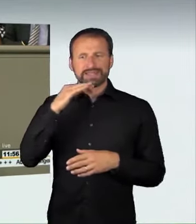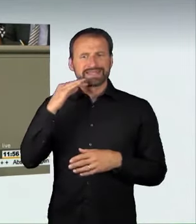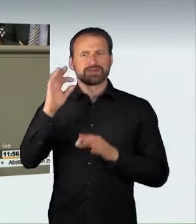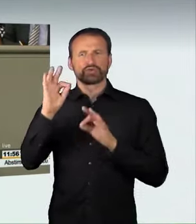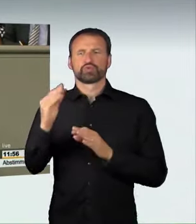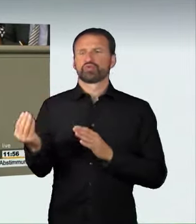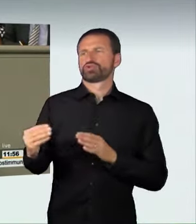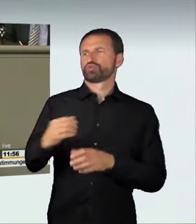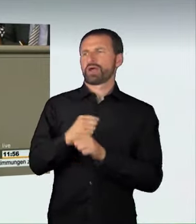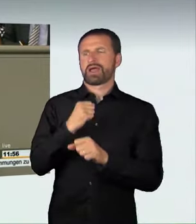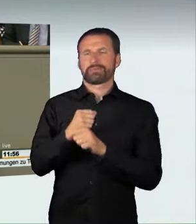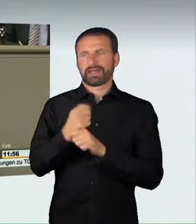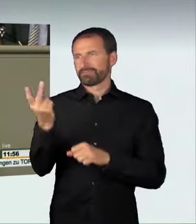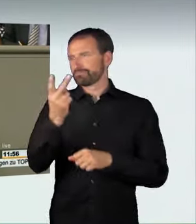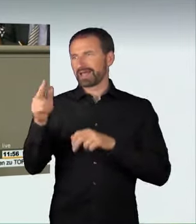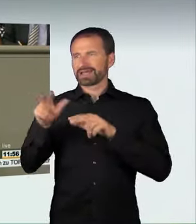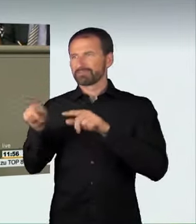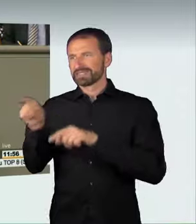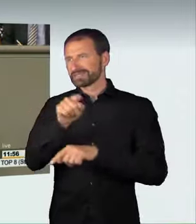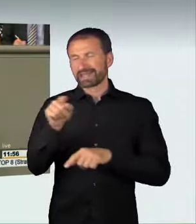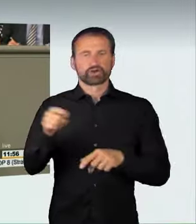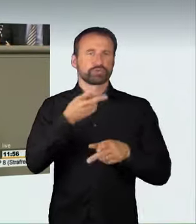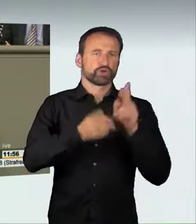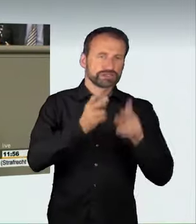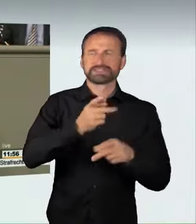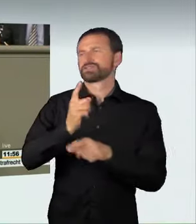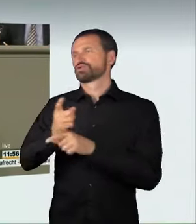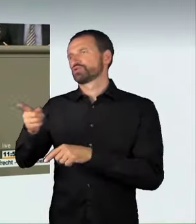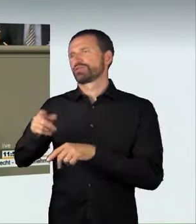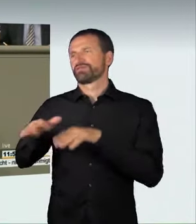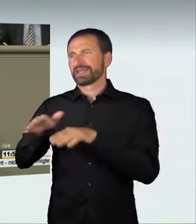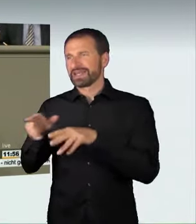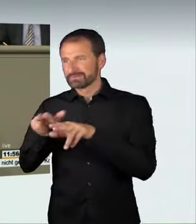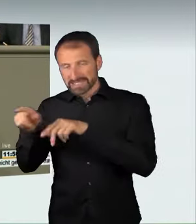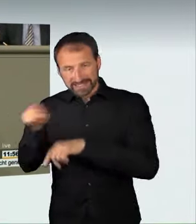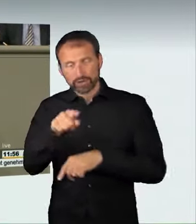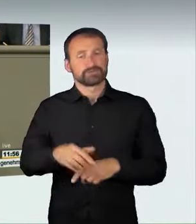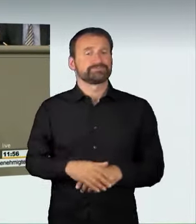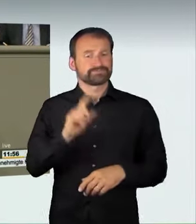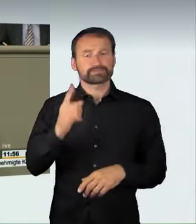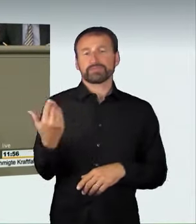Ein Dankeschön darf ich auch an die frühere nordrhein-westfälische Landesregierung schicken, die mit ihrem Bundesratsentwurf